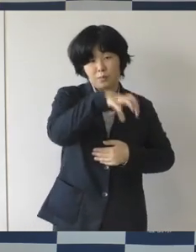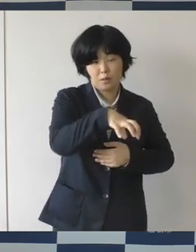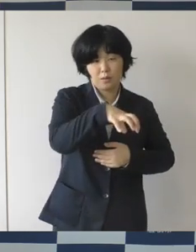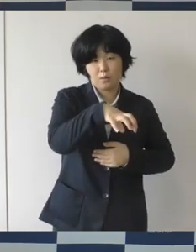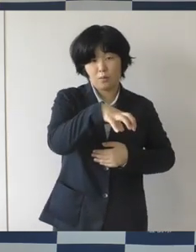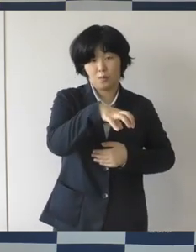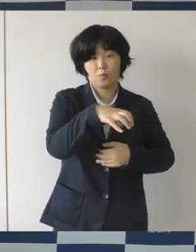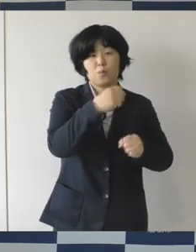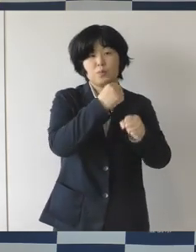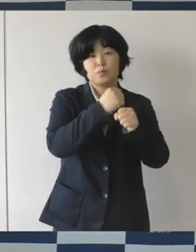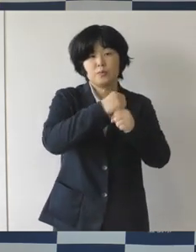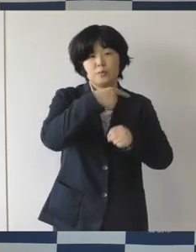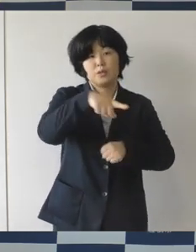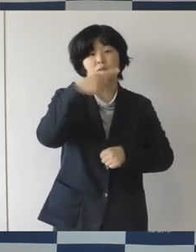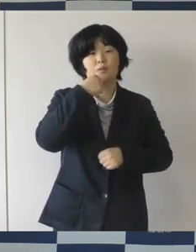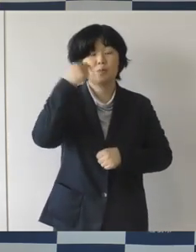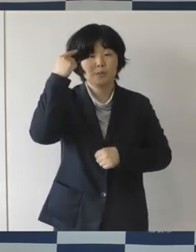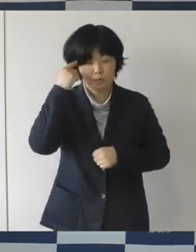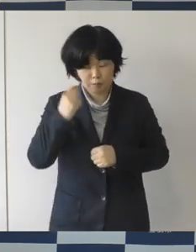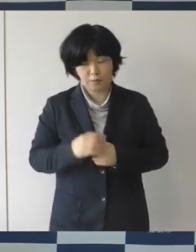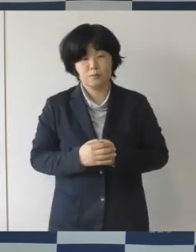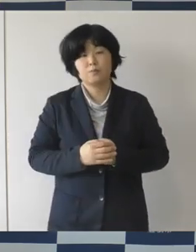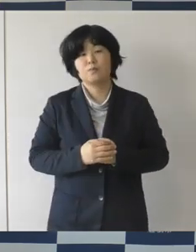そういう空間を目指しております。